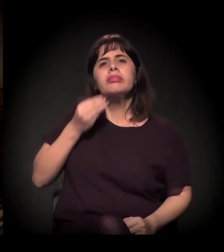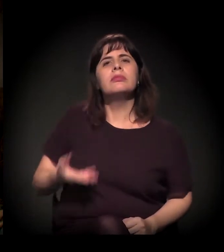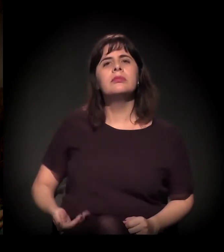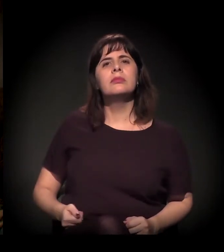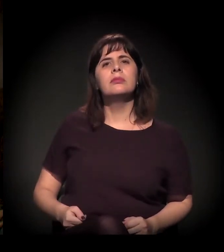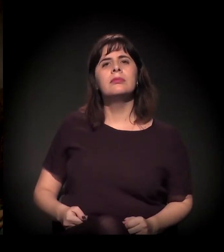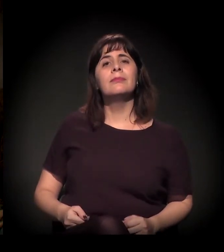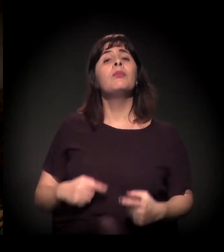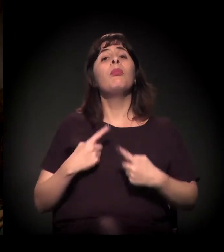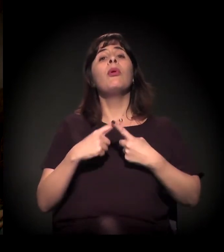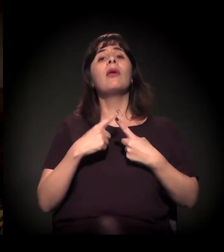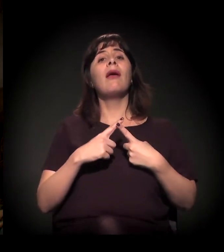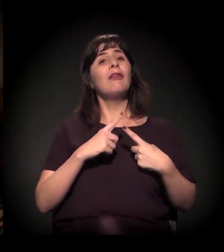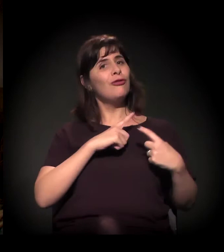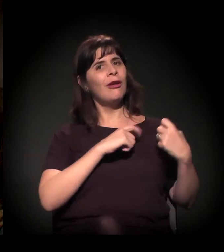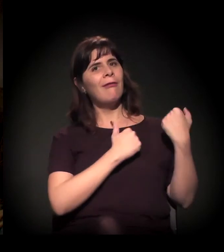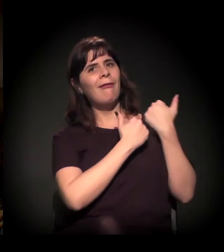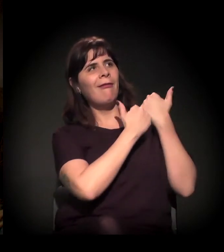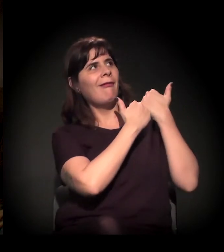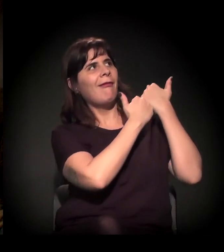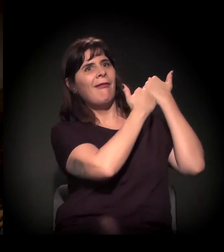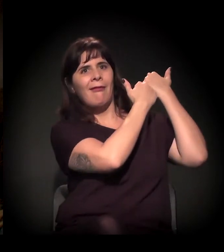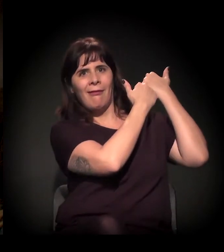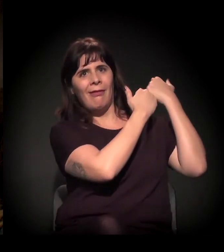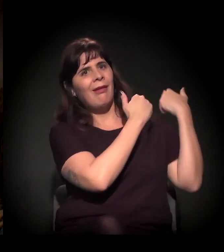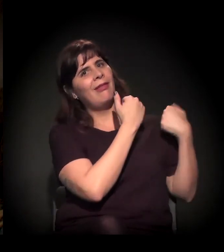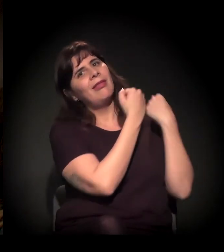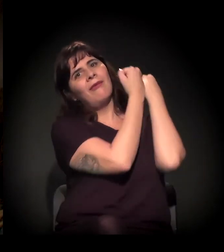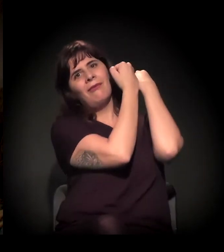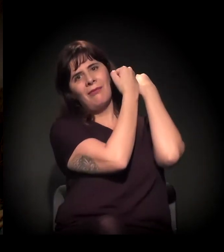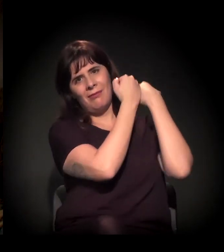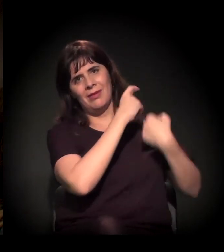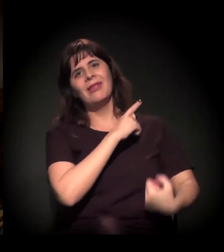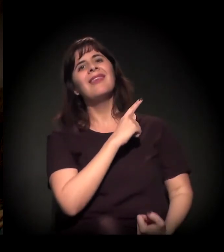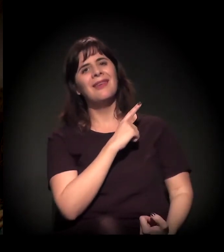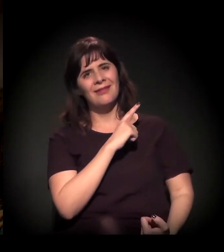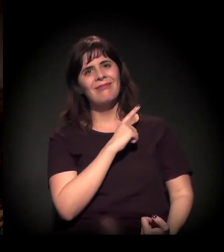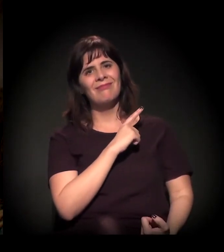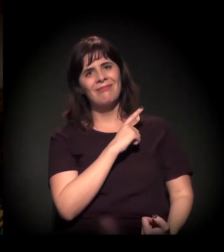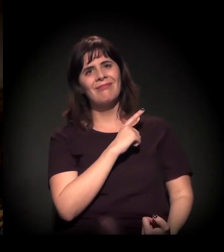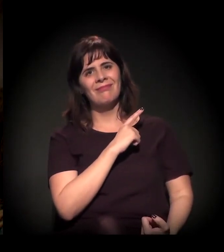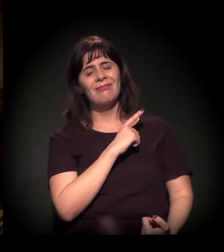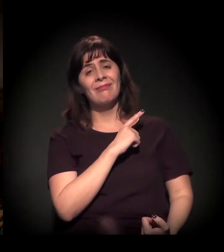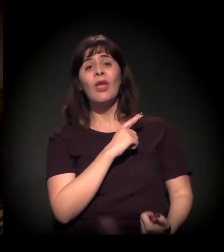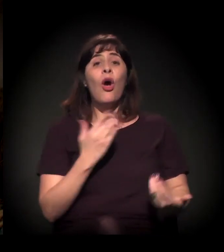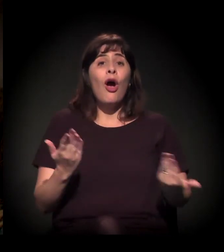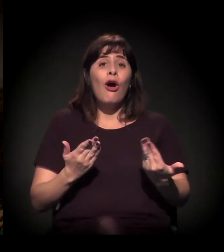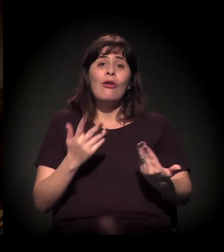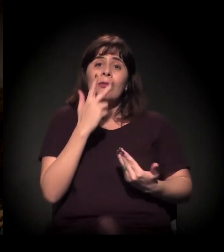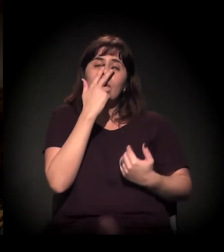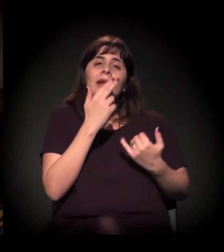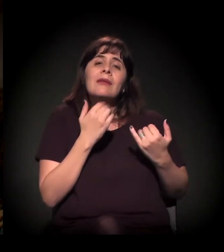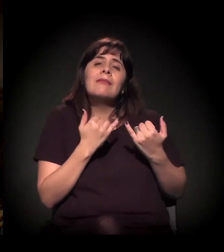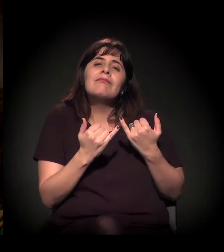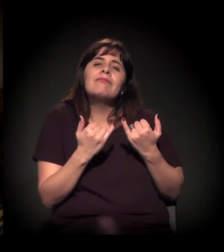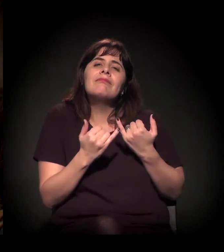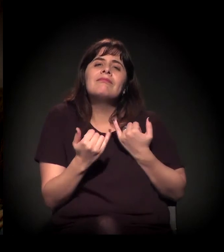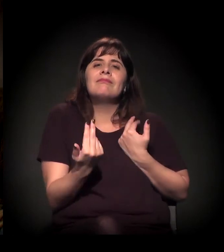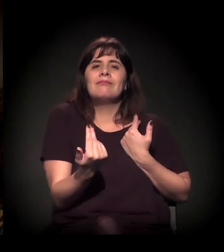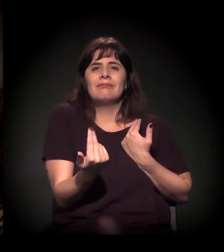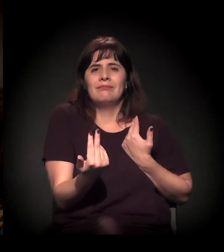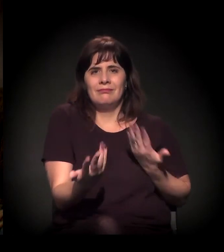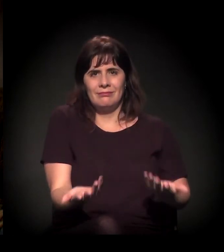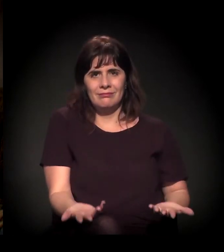E, hoje, o abuso de poder caminha nessa mesma direção, nessa mesma óptica.